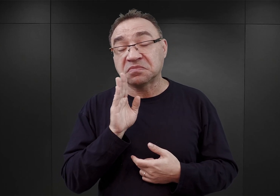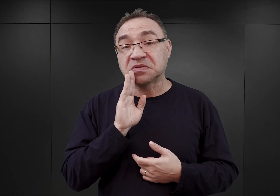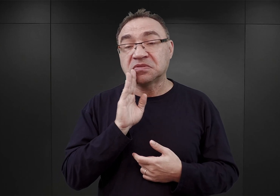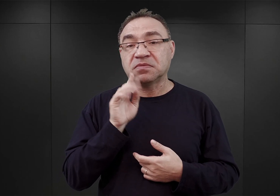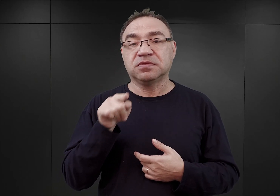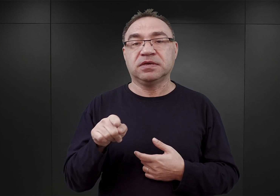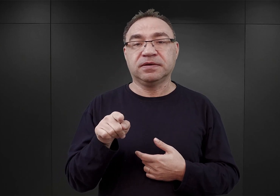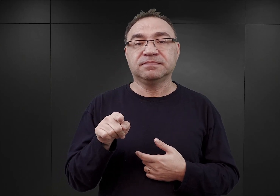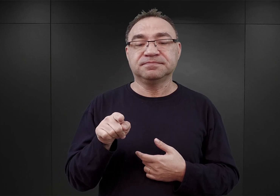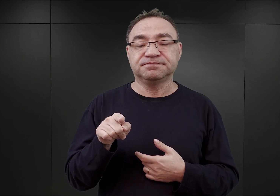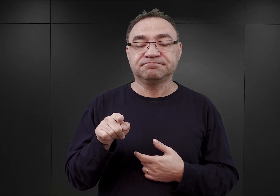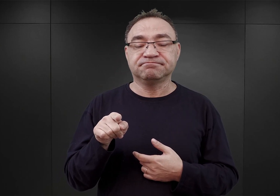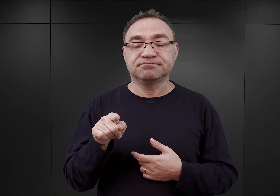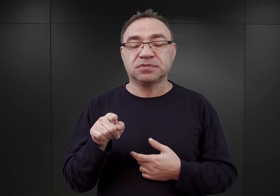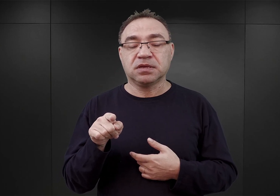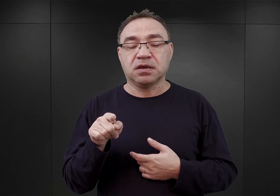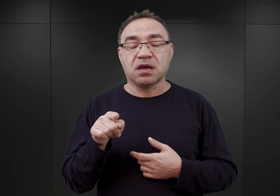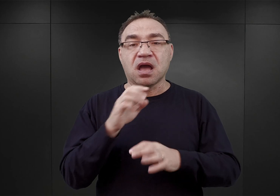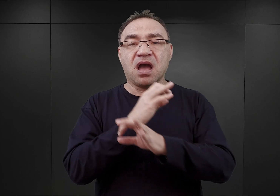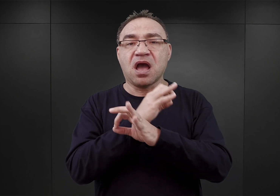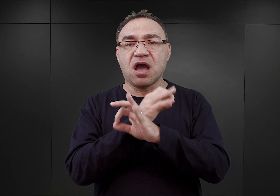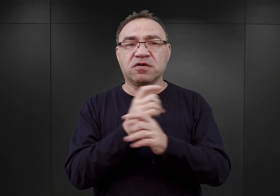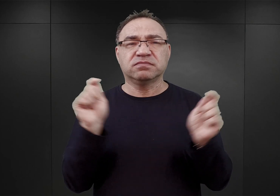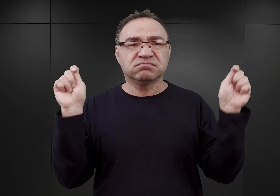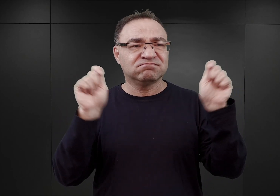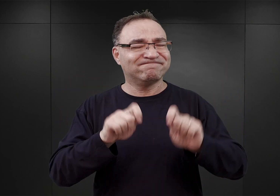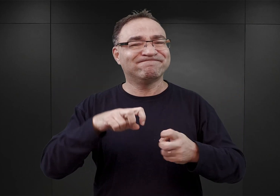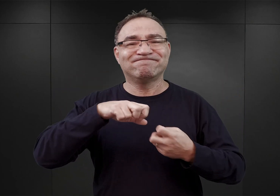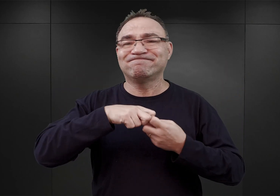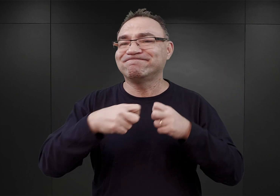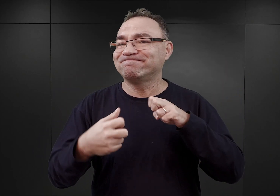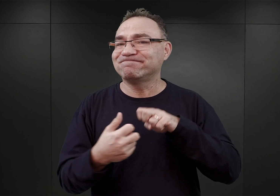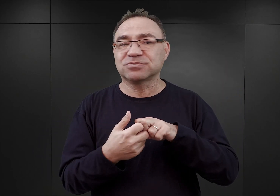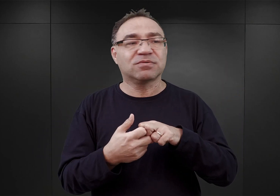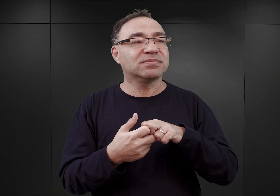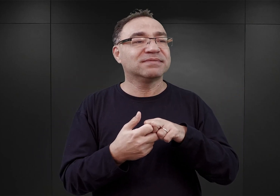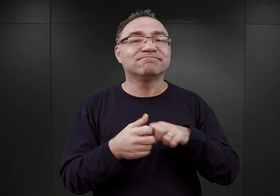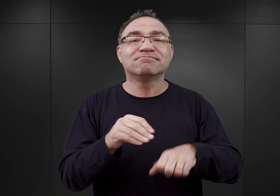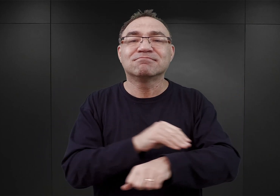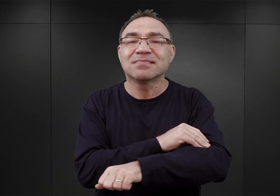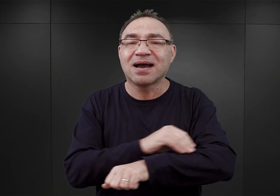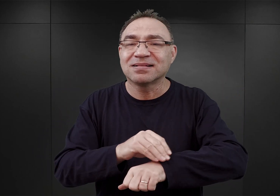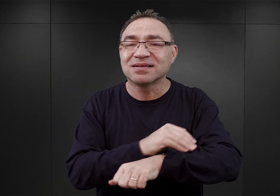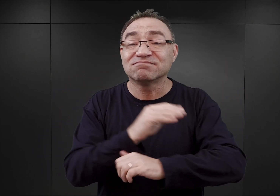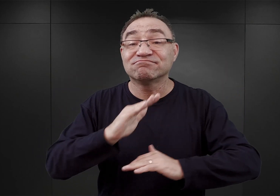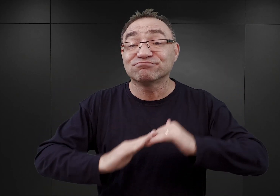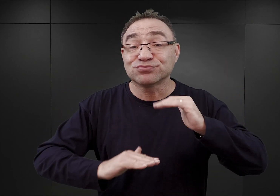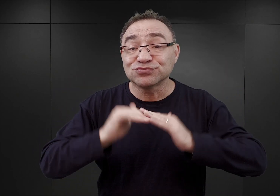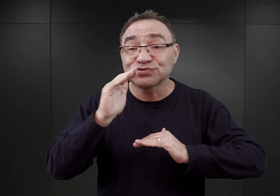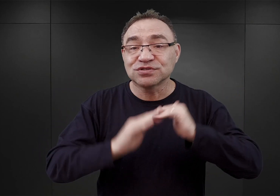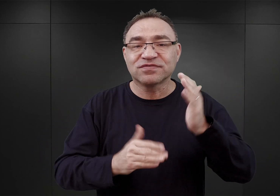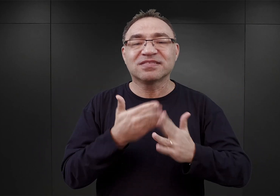po przybyciu do Auschwitz miał on wielkie problemy ze zgromadzeniem materiałów budowlanych i przede wszystkim drutu kolczastego.